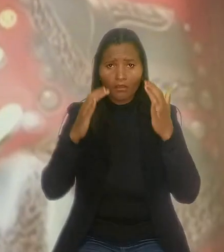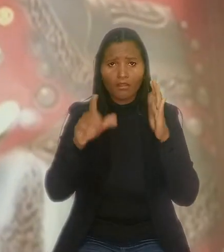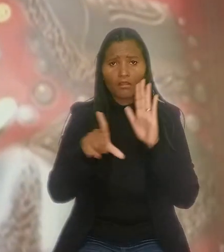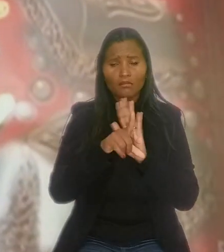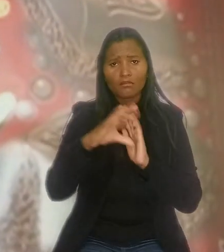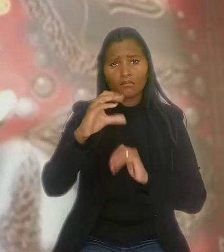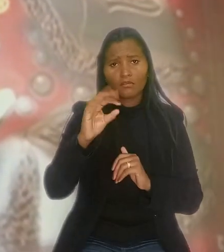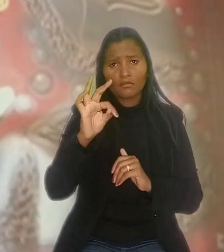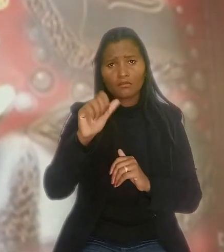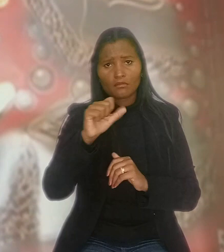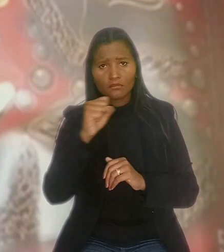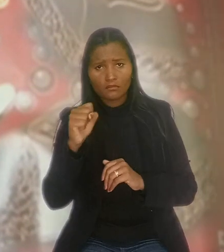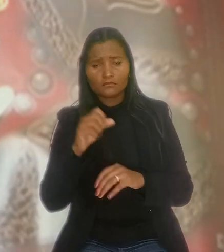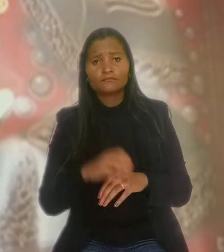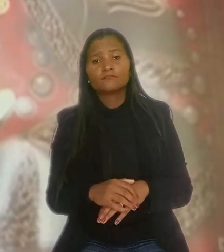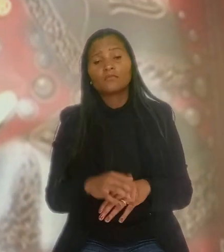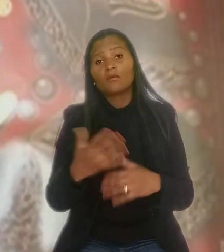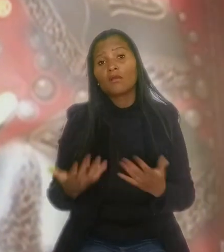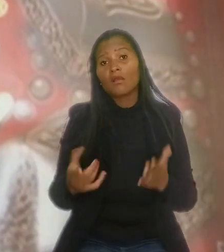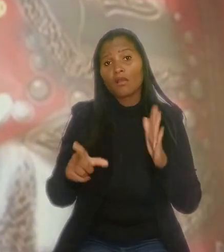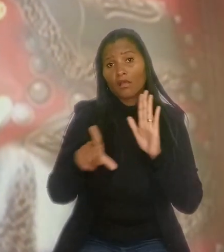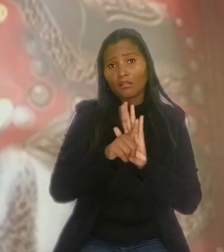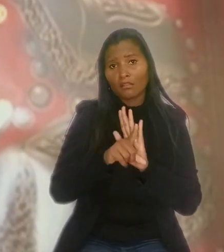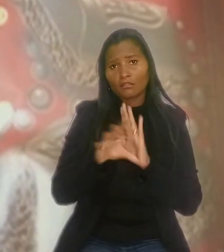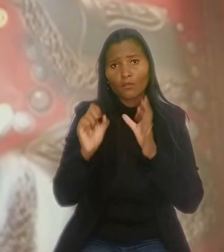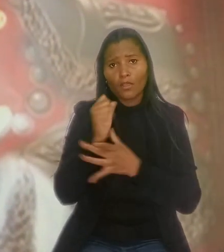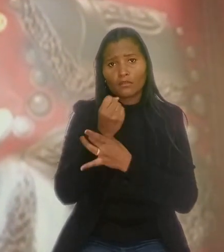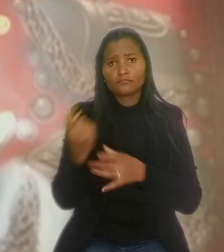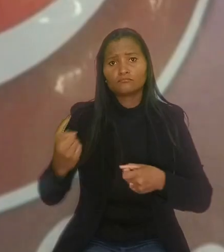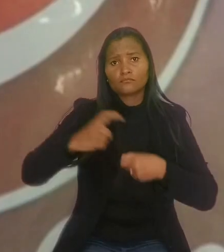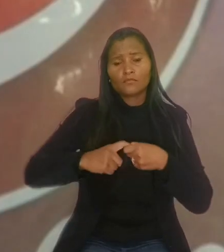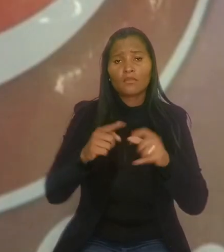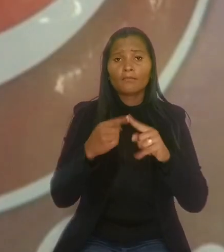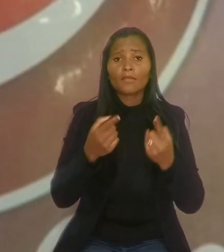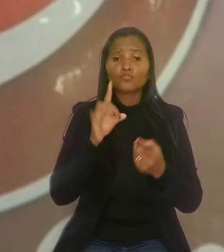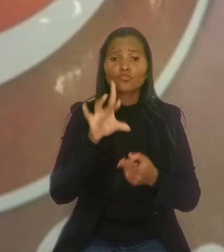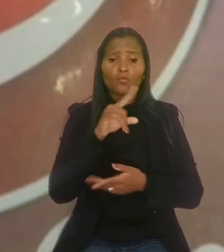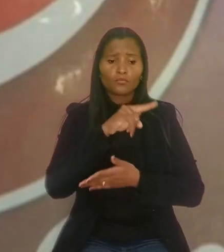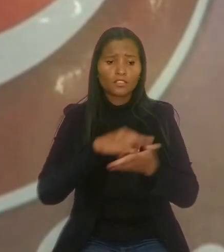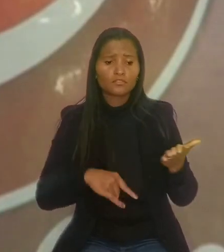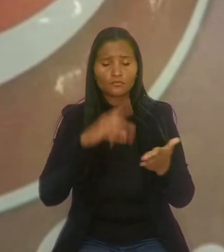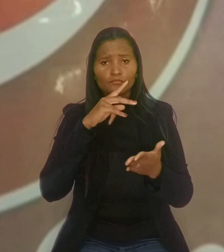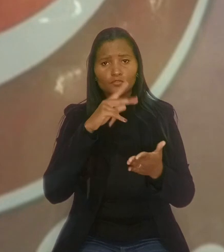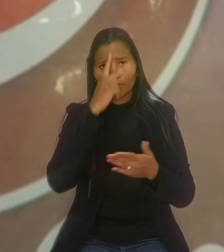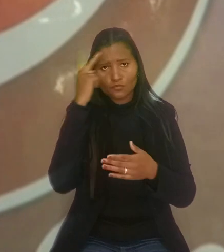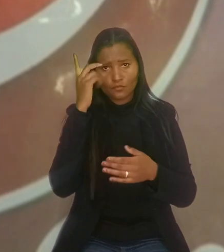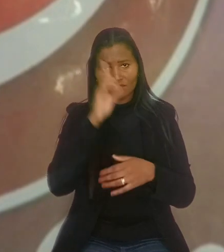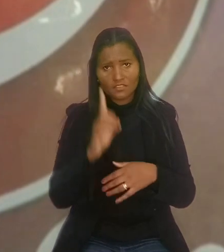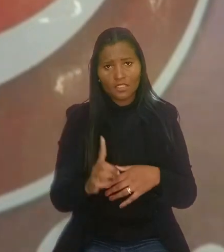Segundo a Nestlé, a lei não garante a reintegração, mas apenas a contratação de um empregado com deficiência por outro.